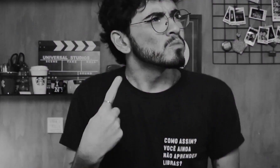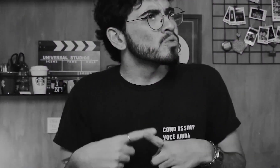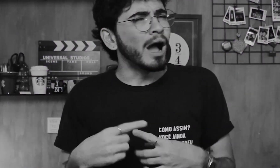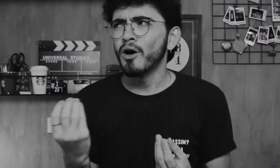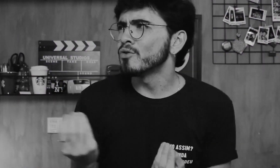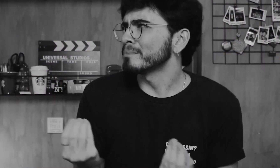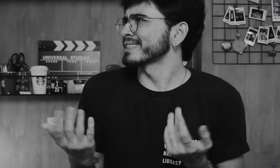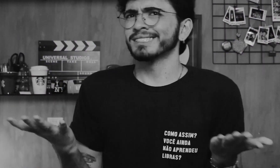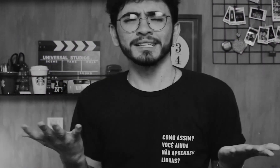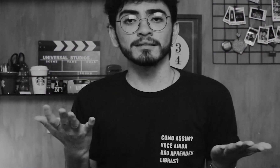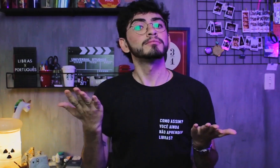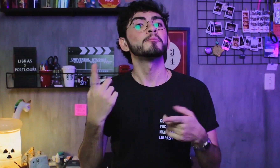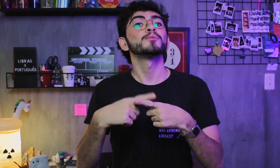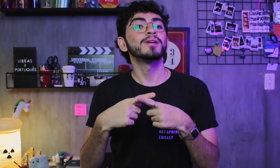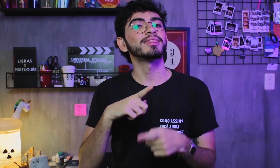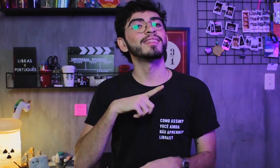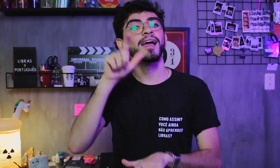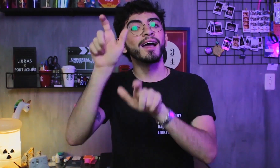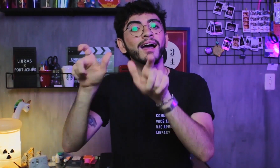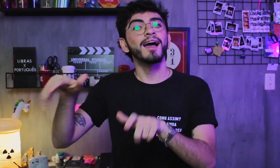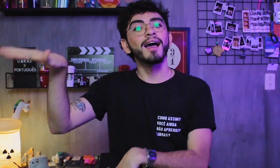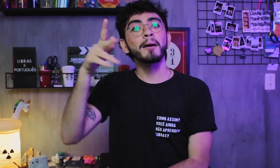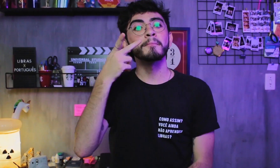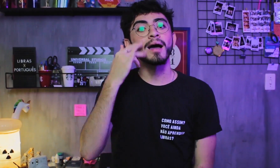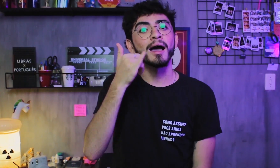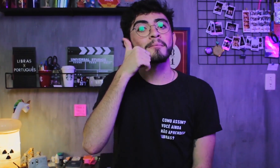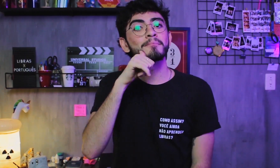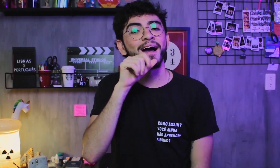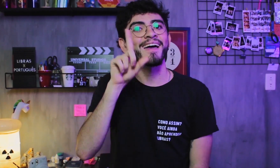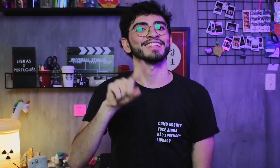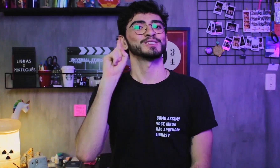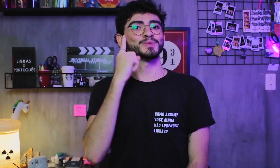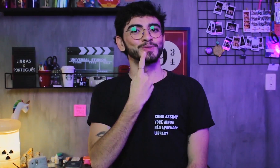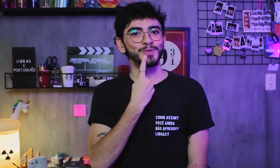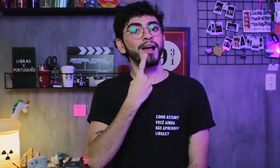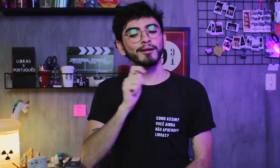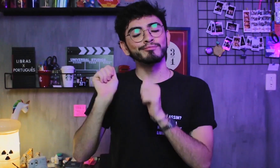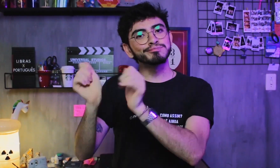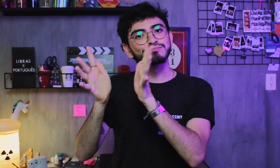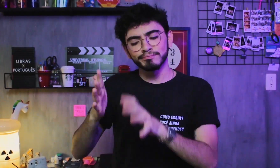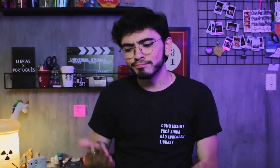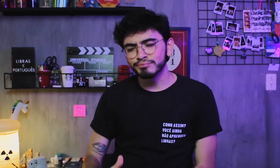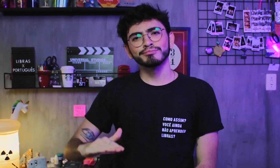COMO ASSIM, GABRIEL???? Alguns ouvintes têm pais surdos, que falam em língua de sinais com seus filhos desde pequenos,